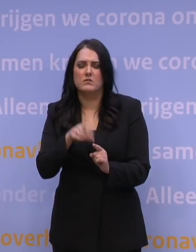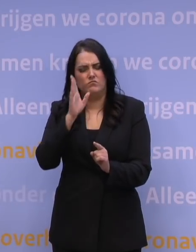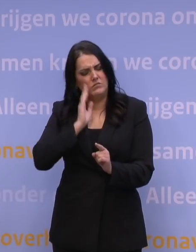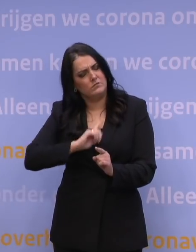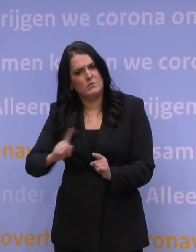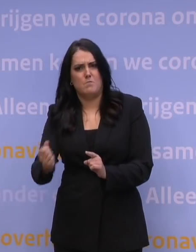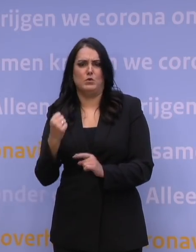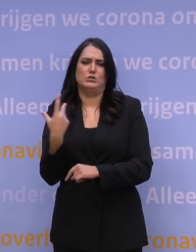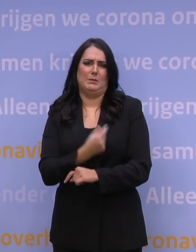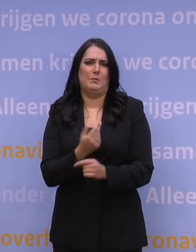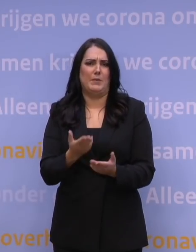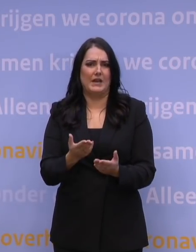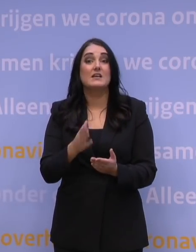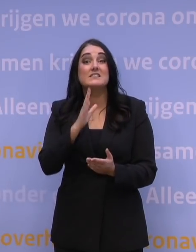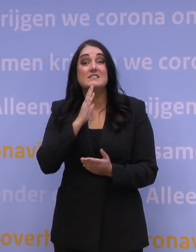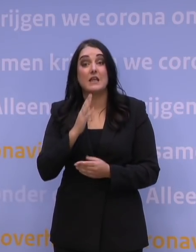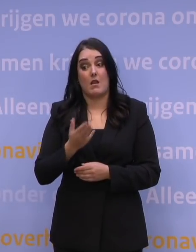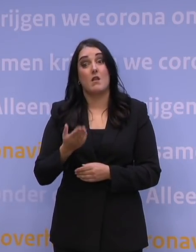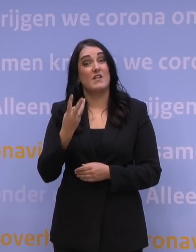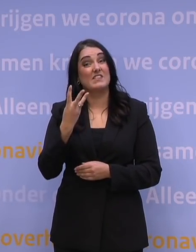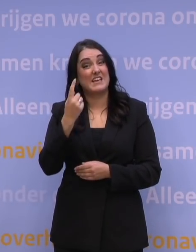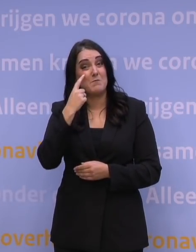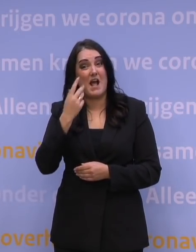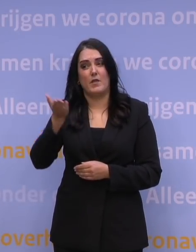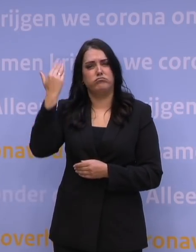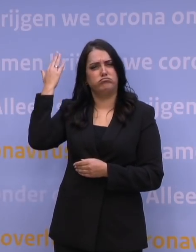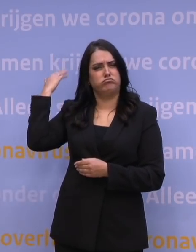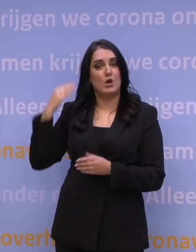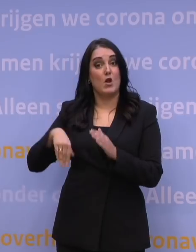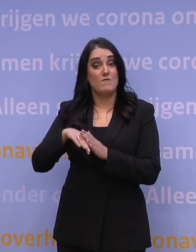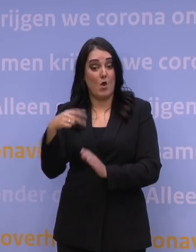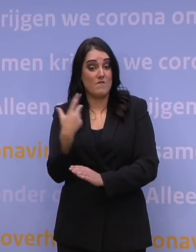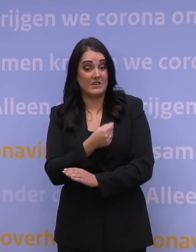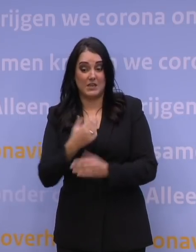Bent u langer dan drie maanden geleden volledig gevaccineerd en denkt u: ik zit wel goed?